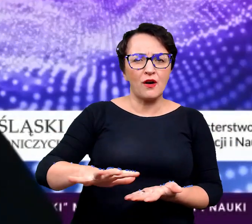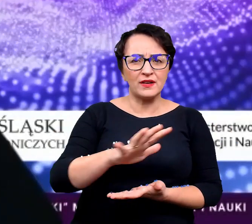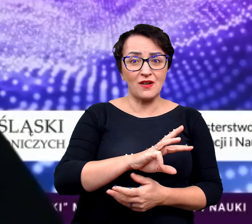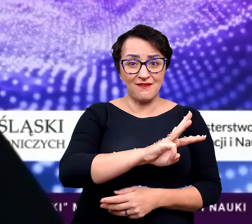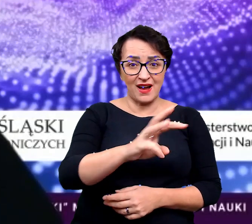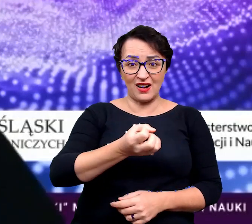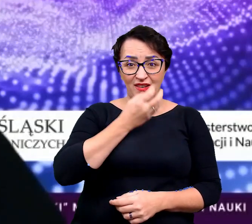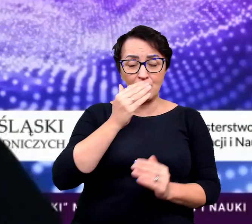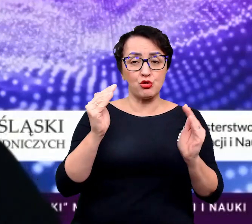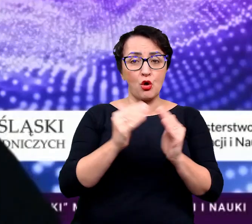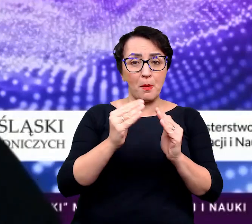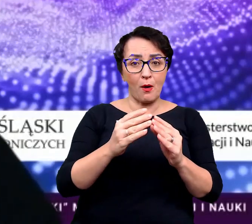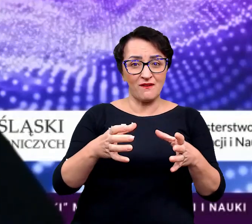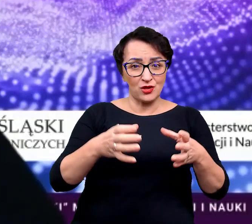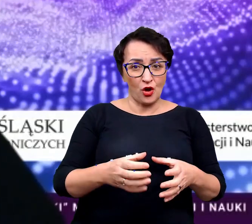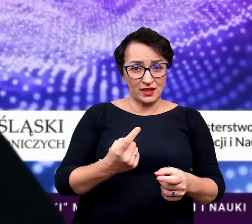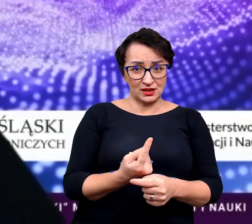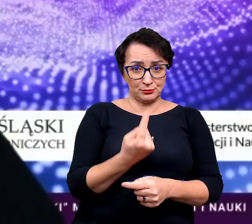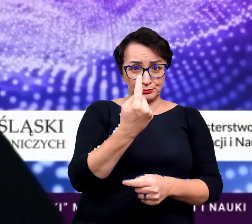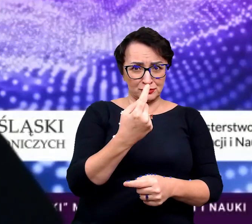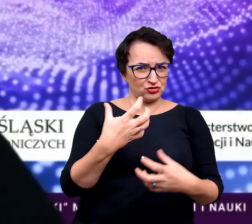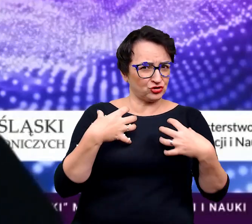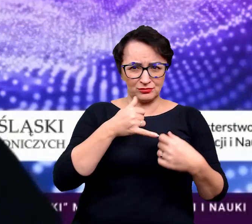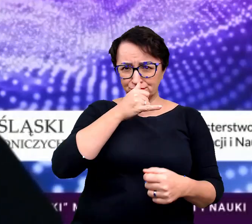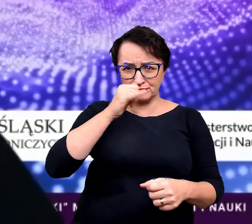w których wasze kwiaty domowe by w żadnym wypadku tego nie przeżyły,